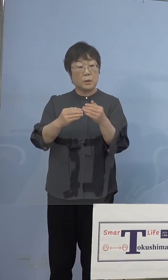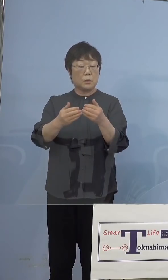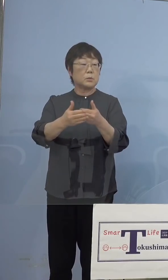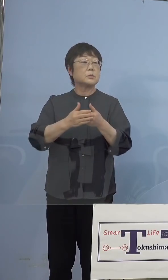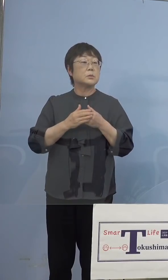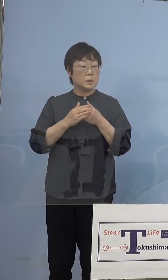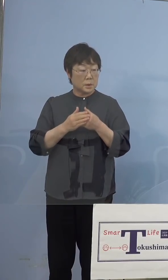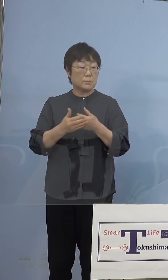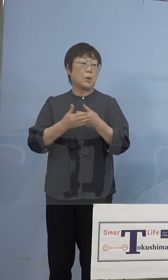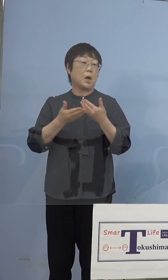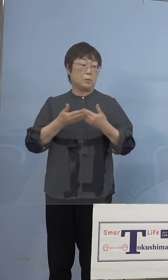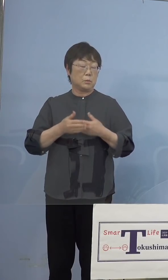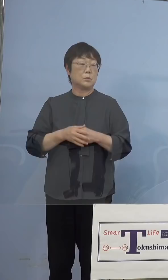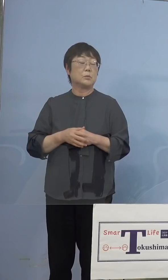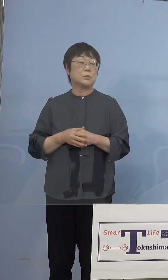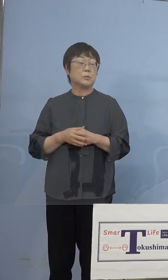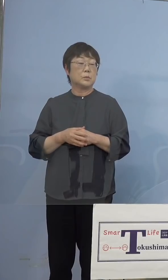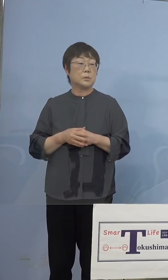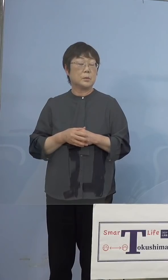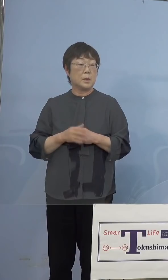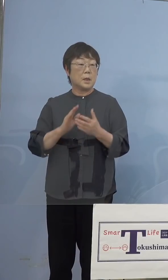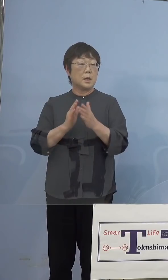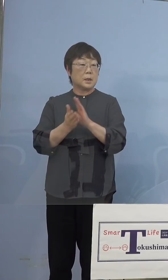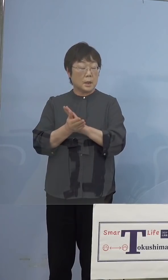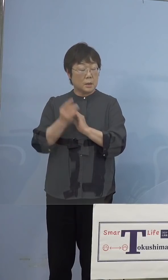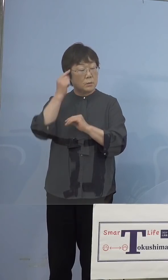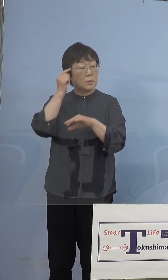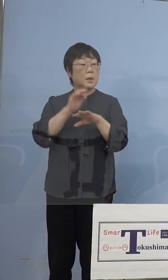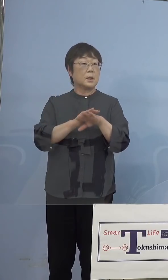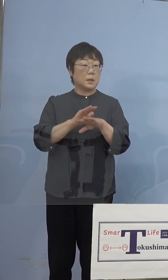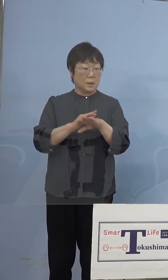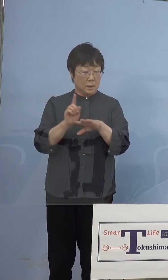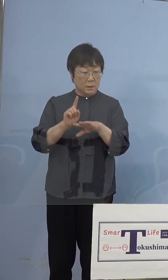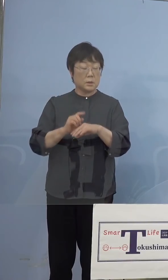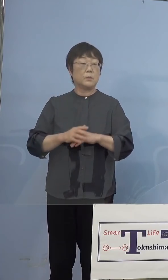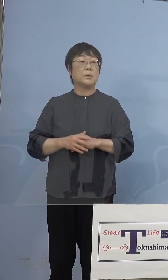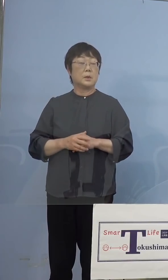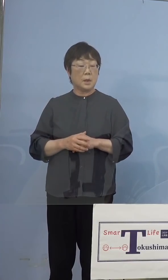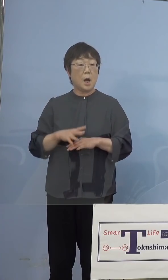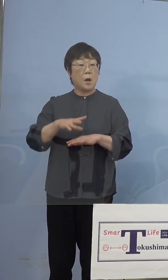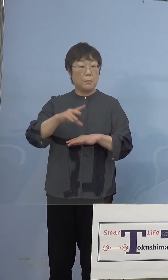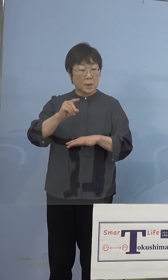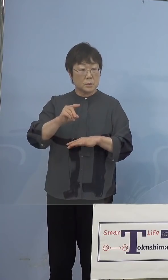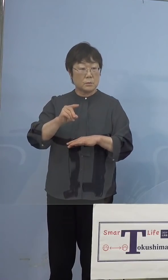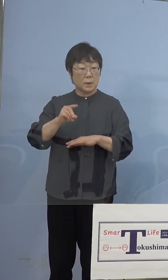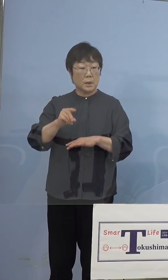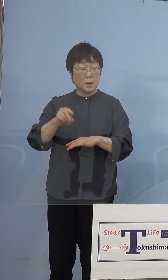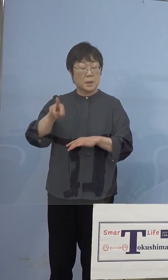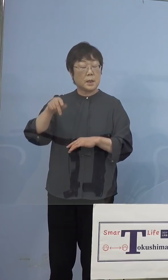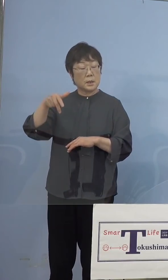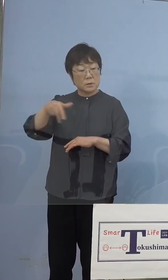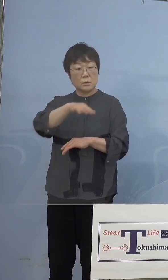していただくので、当然県の考え方としては まずはその皆さん方、リハーサルを兼ねて